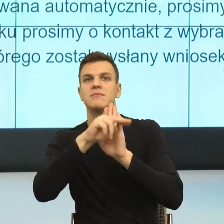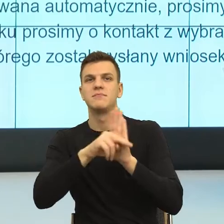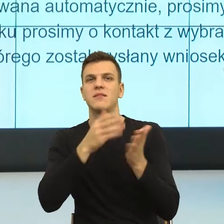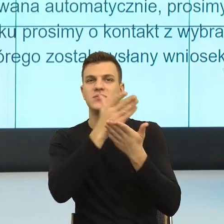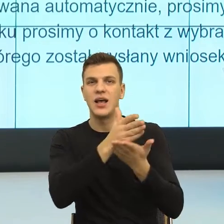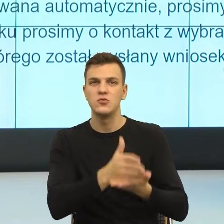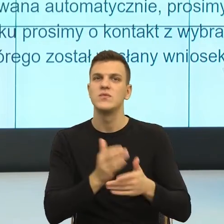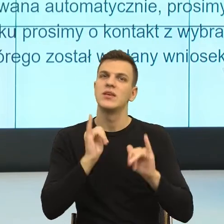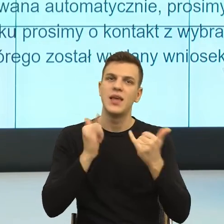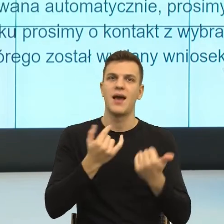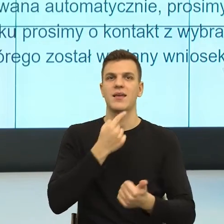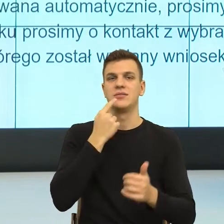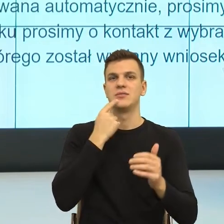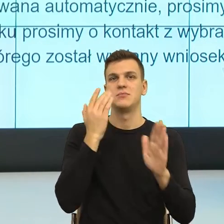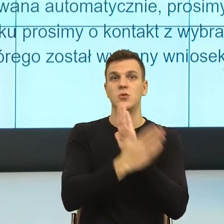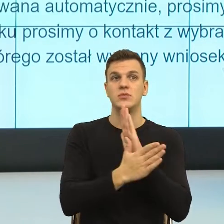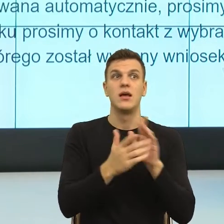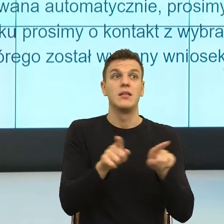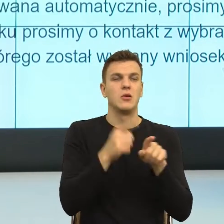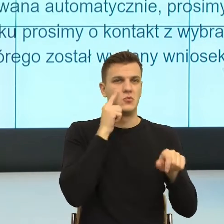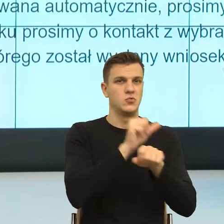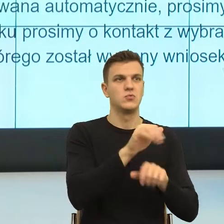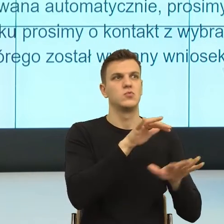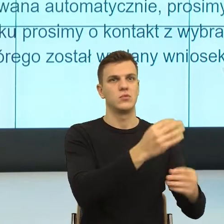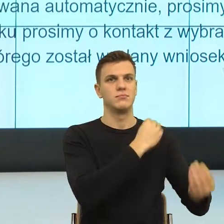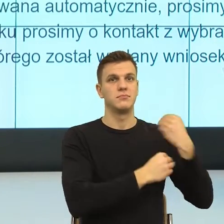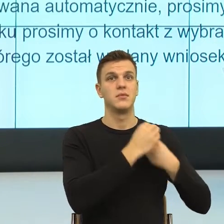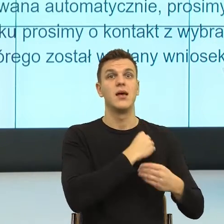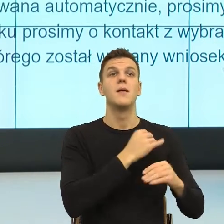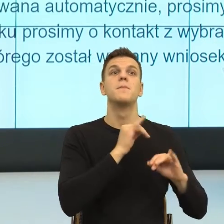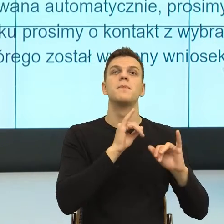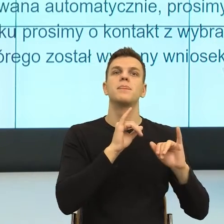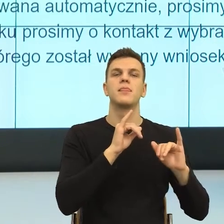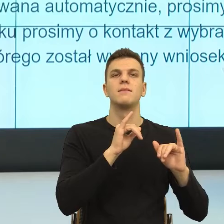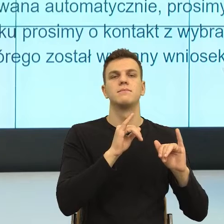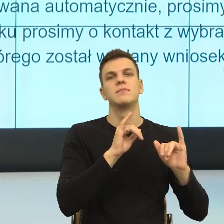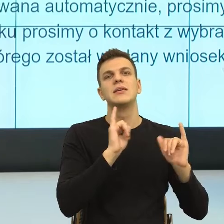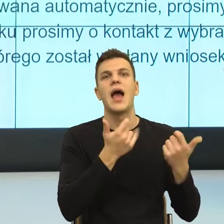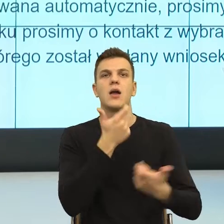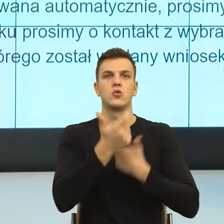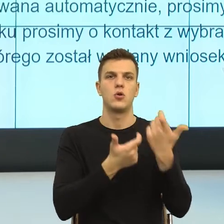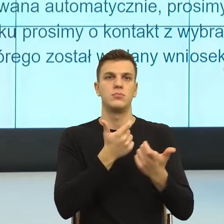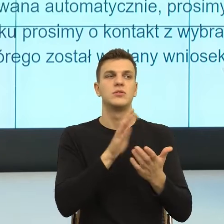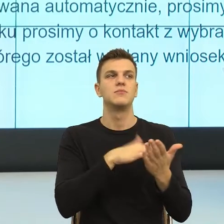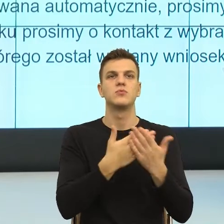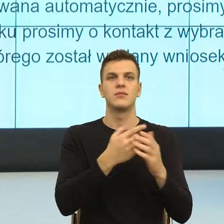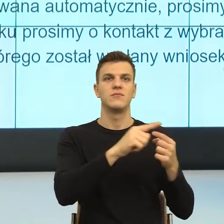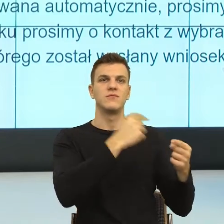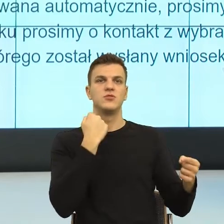Ja bardzo często mam taką funkcję, że ktoś daje mi formalne pismo i mówi, ej, zrób tak, żeby było dla ludzi i teraz na czym polega zrób tak, żeby było dla ludzi?